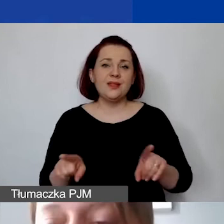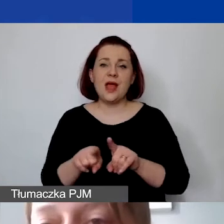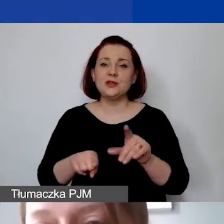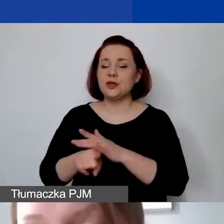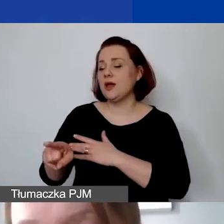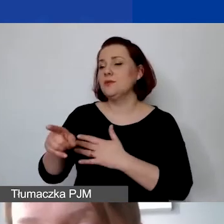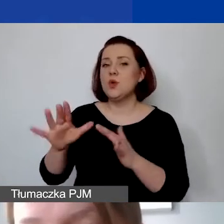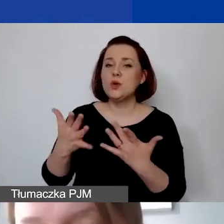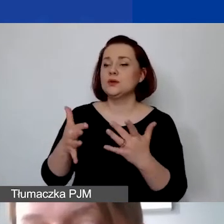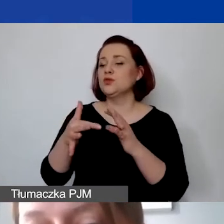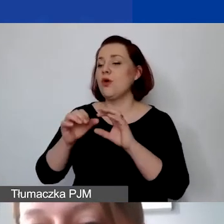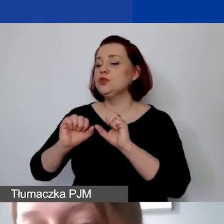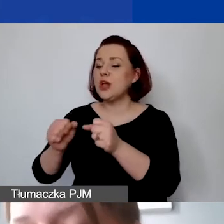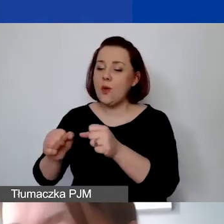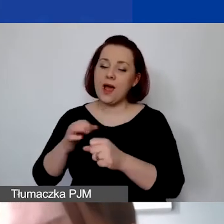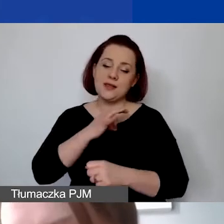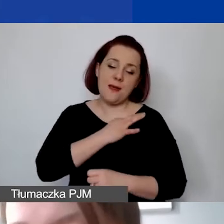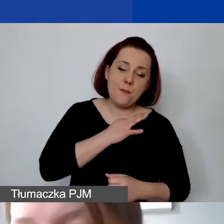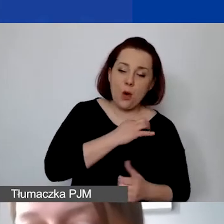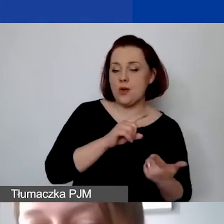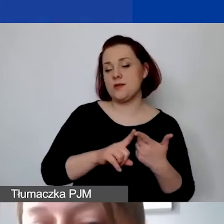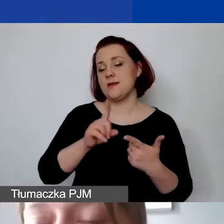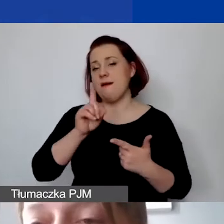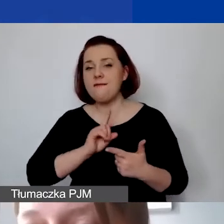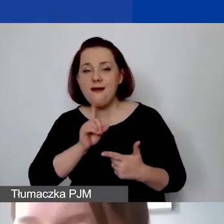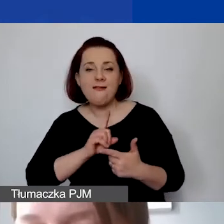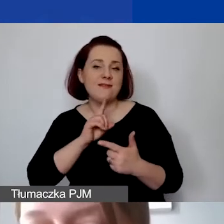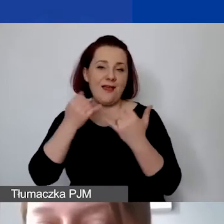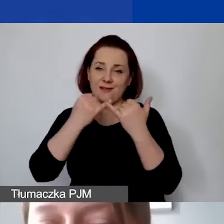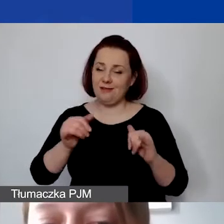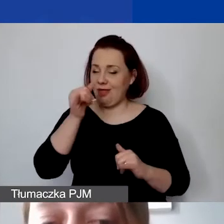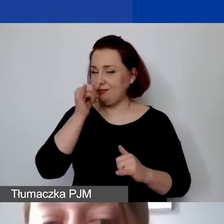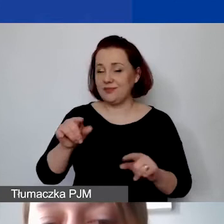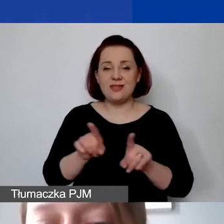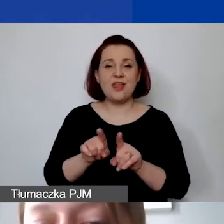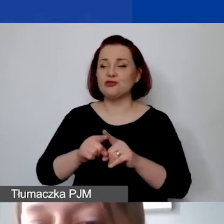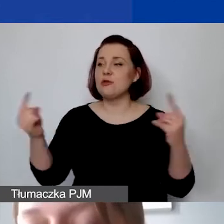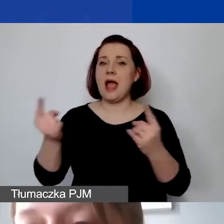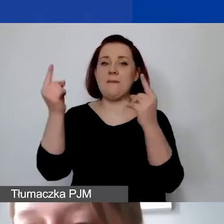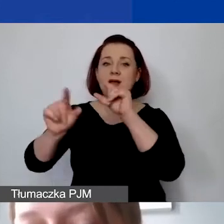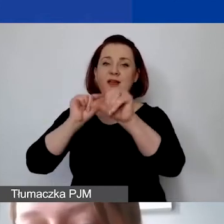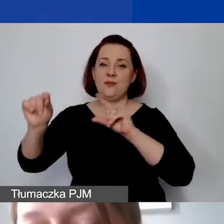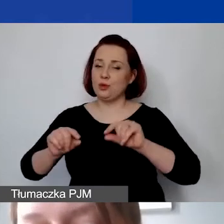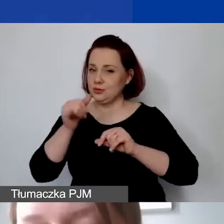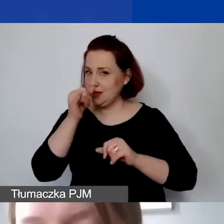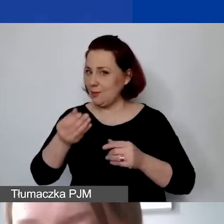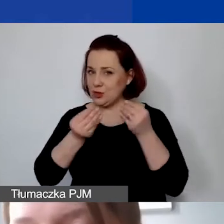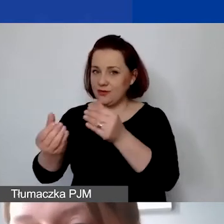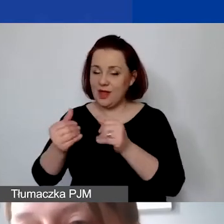tak samo działalności partyjnej czy kampanii wyborczych i najważniejsze - działań prowadzonych w ramach działalności gospodarczej